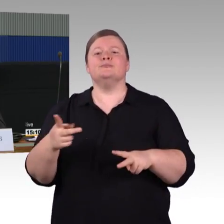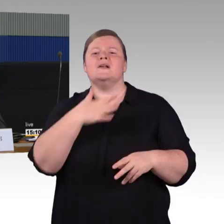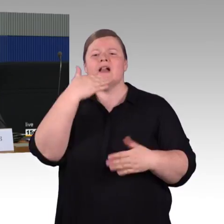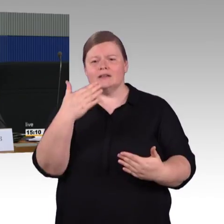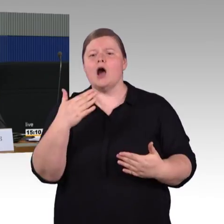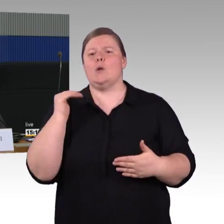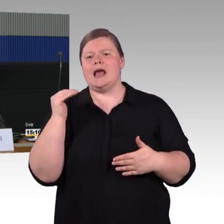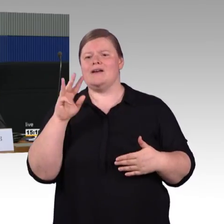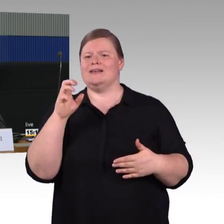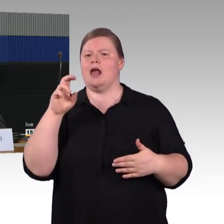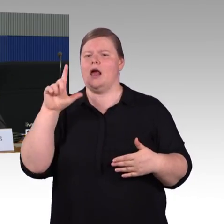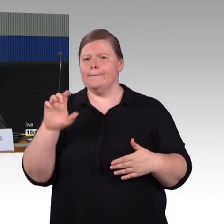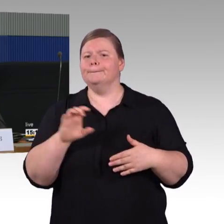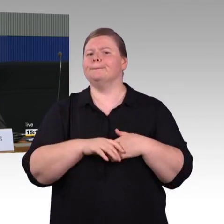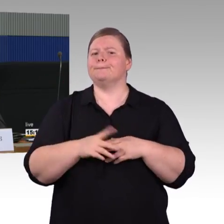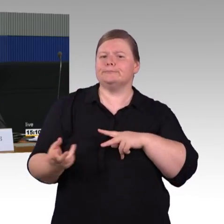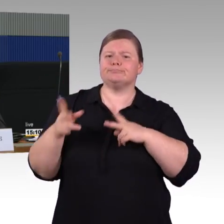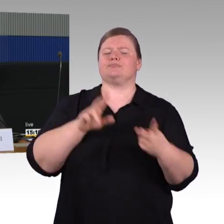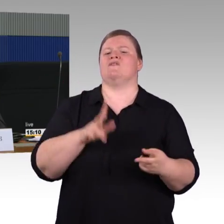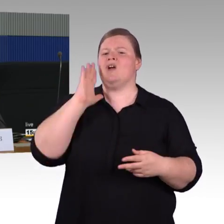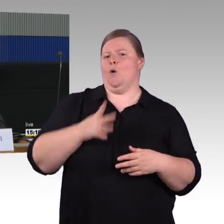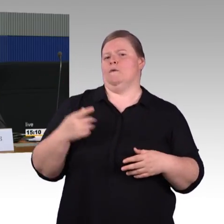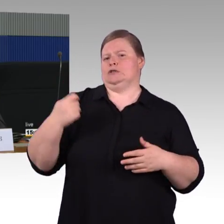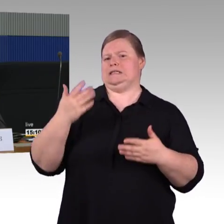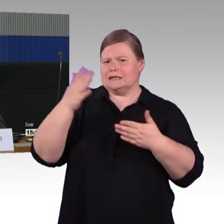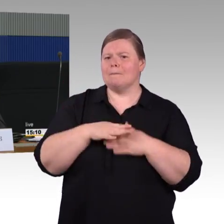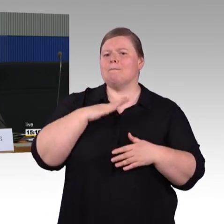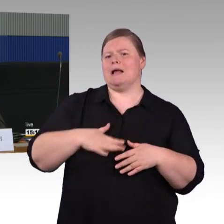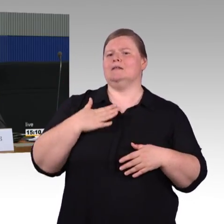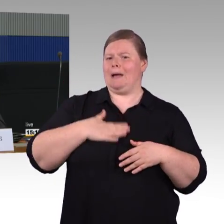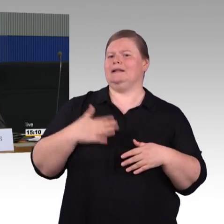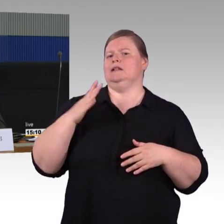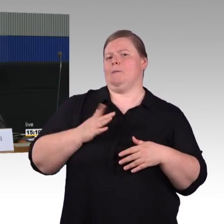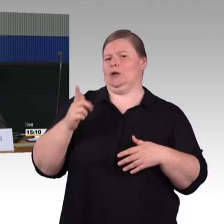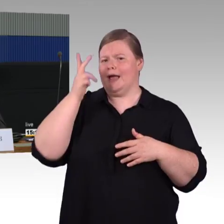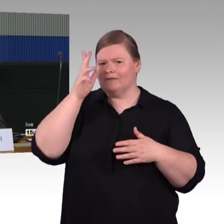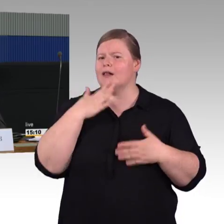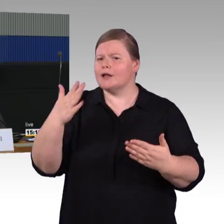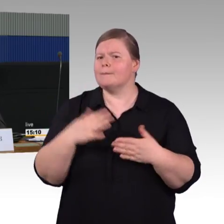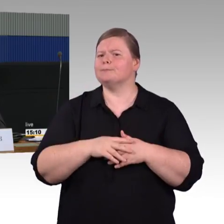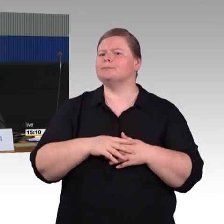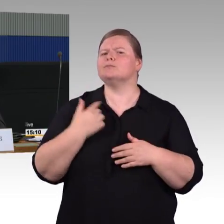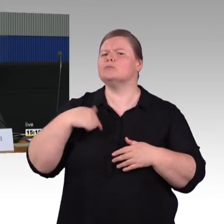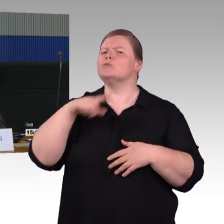der entspricht so wie ich es verstanden habe dem ICE 4, jetzt haben wir aber auch noch andere Zuggenerationen,